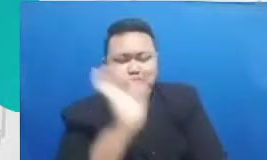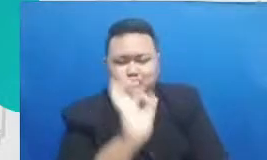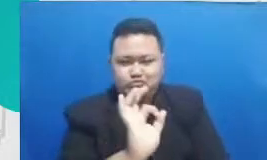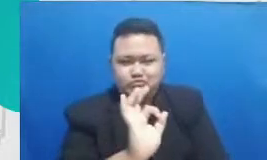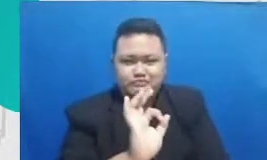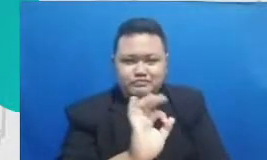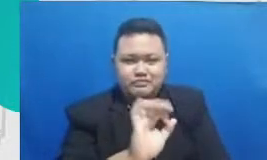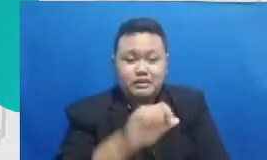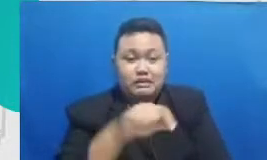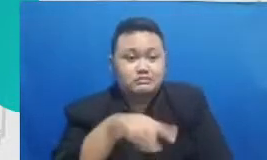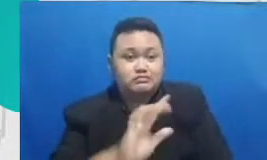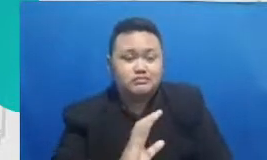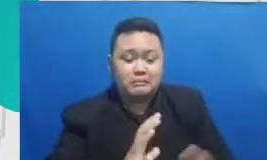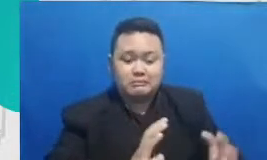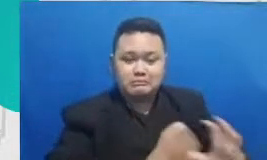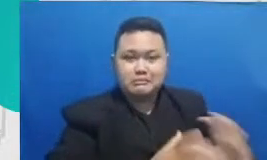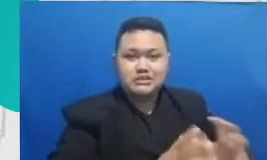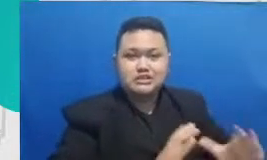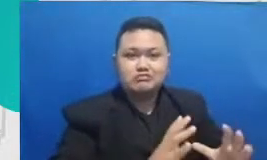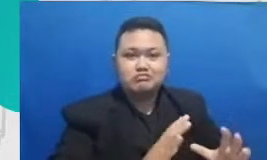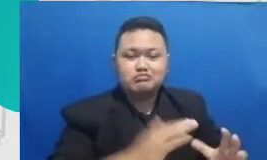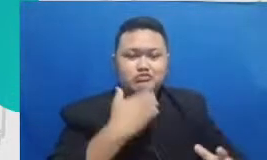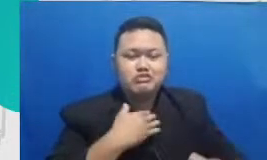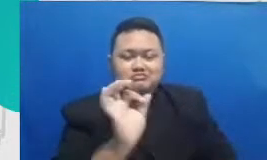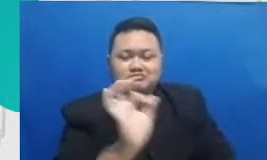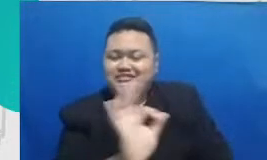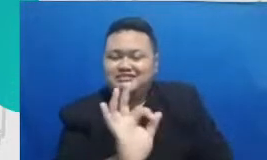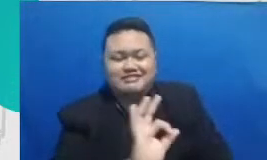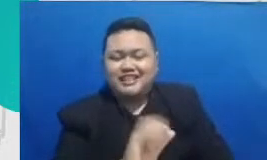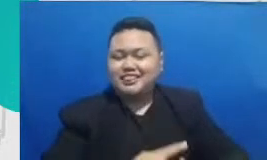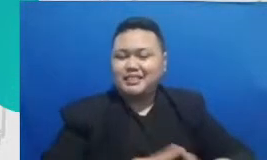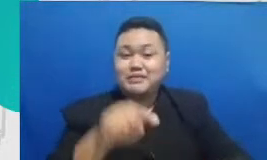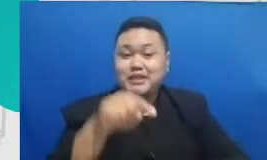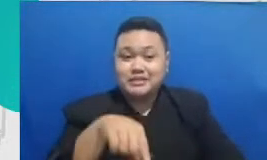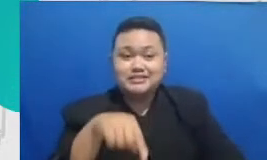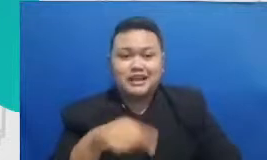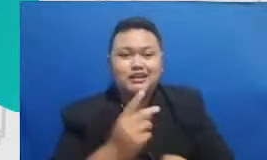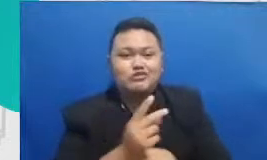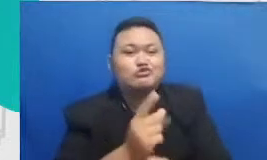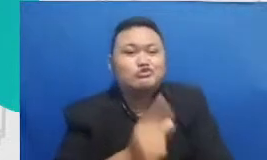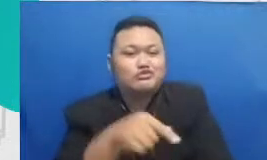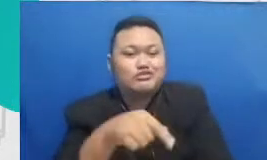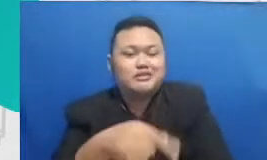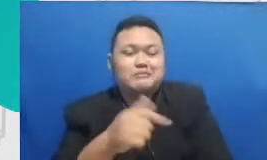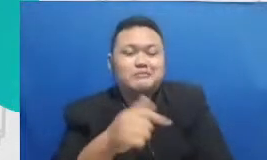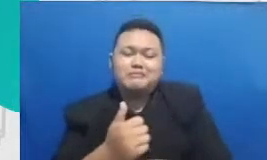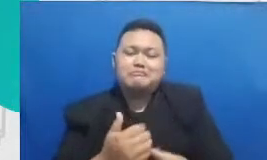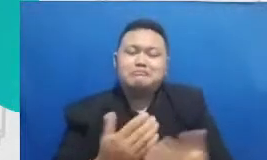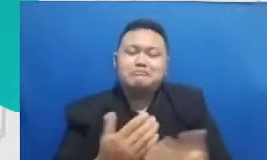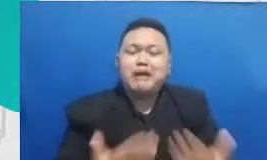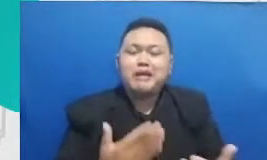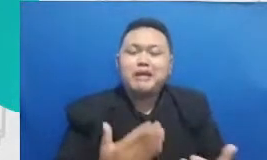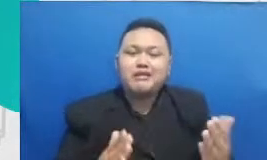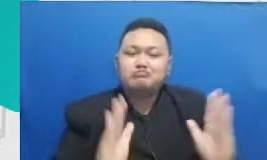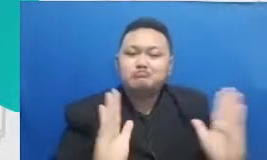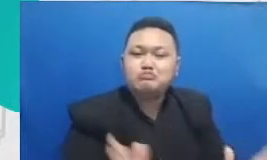oleh oleh mesin atau teknologi dan dalam konteks buruk Bagaimana mendorong daya imajinasi murid itu